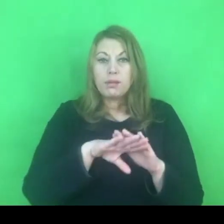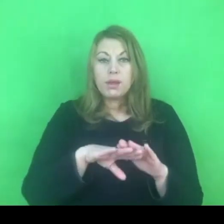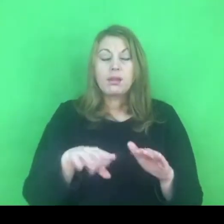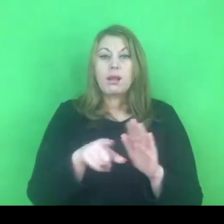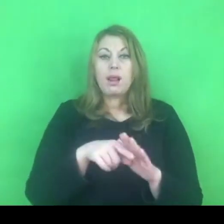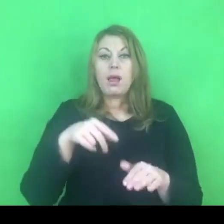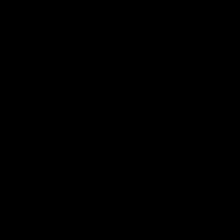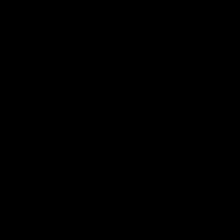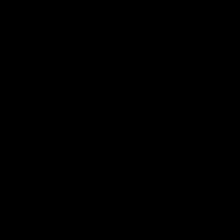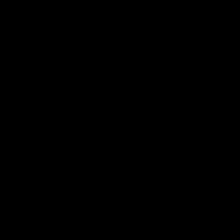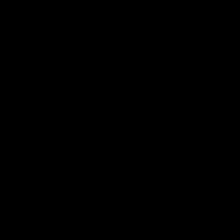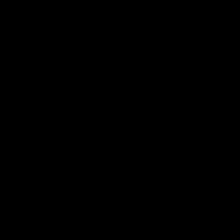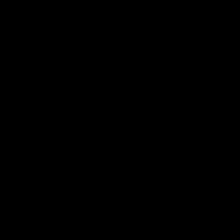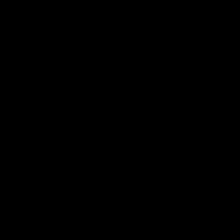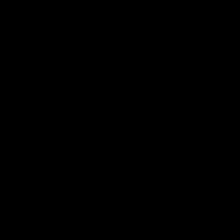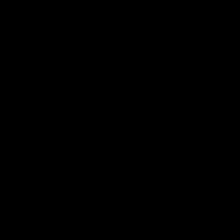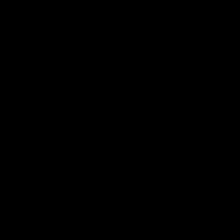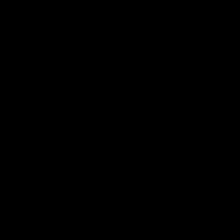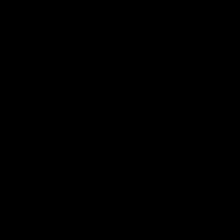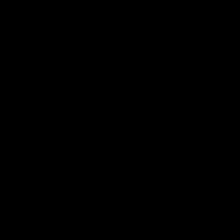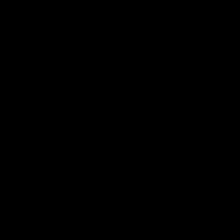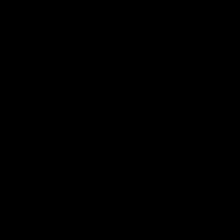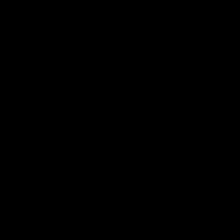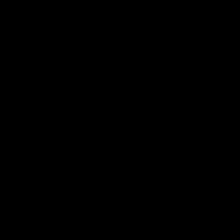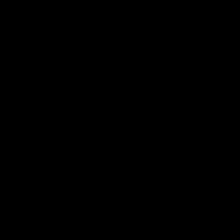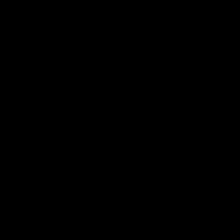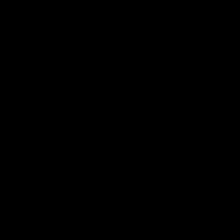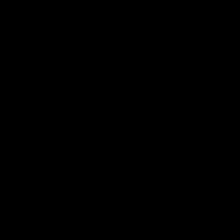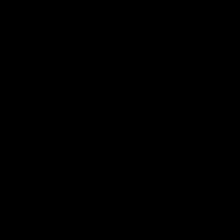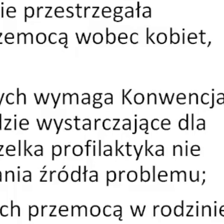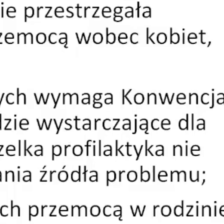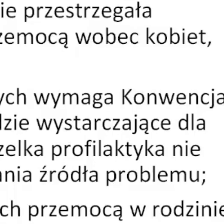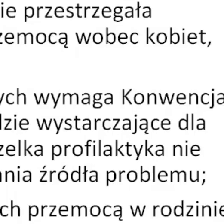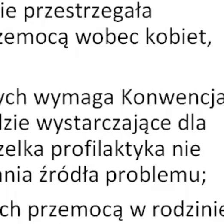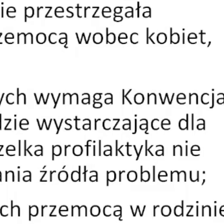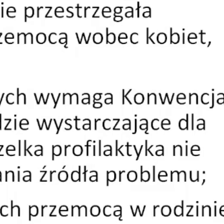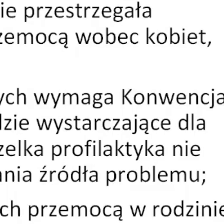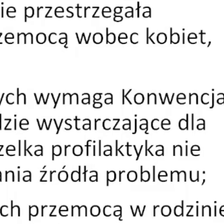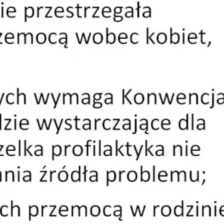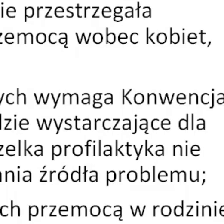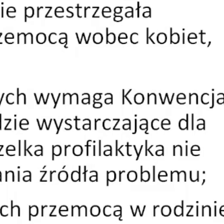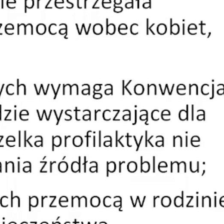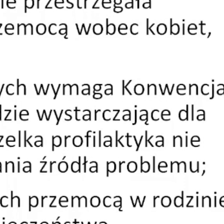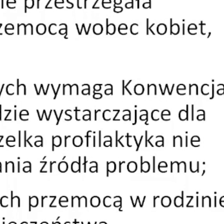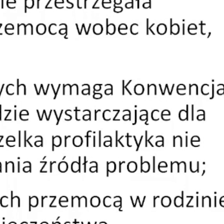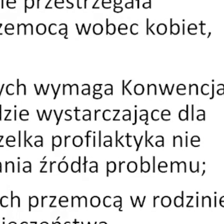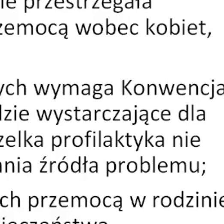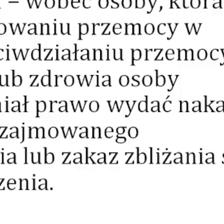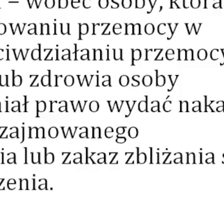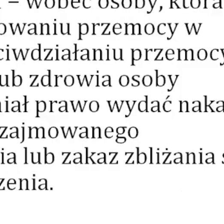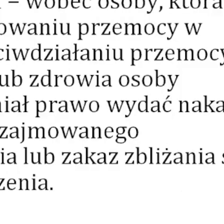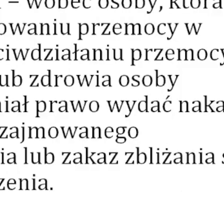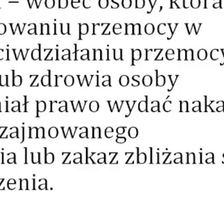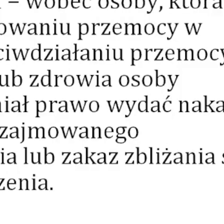I znów przekieruję Państwa na chwilę do prezentacji.